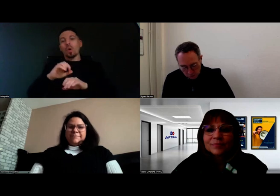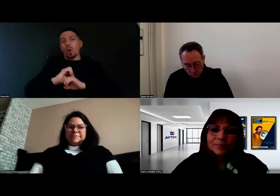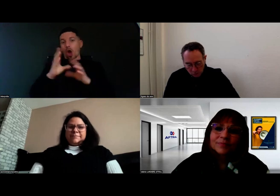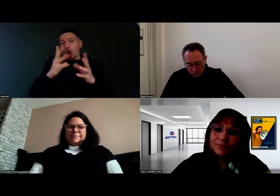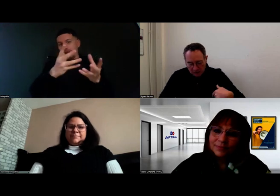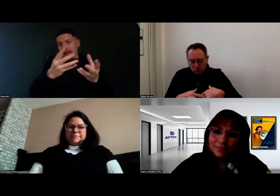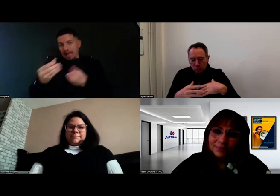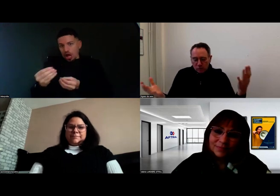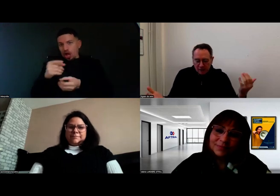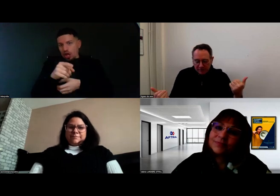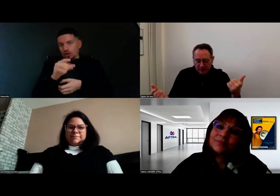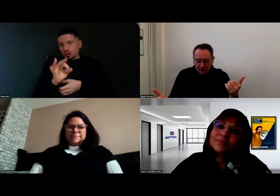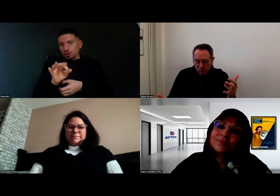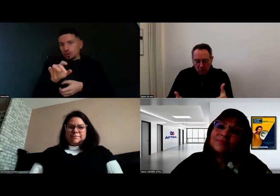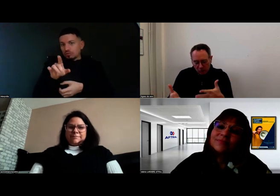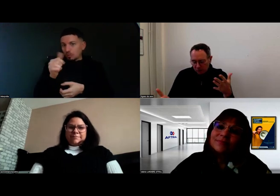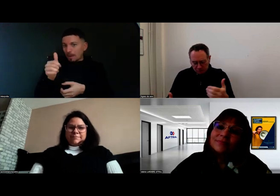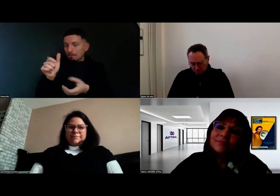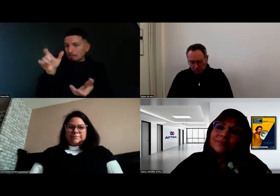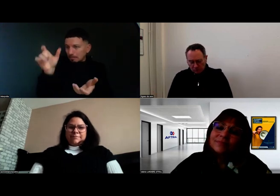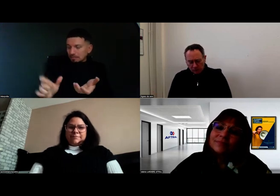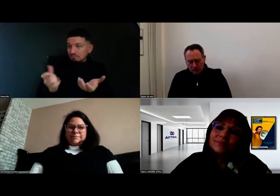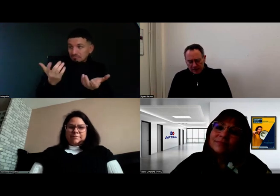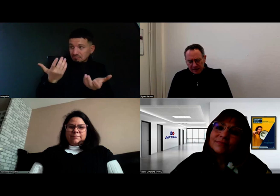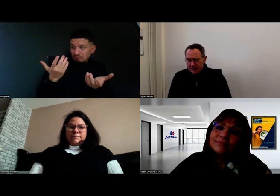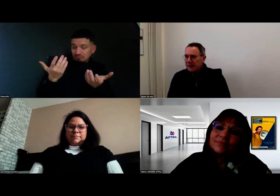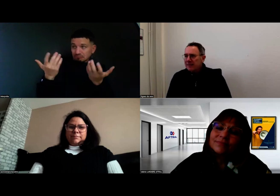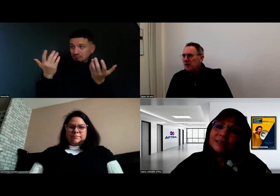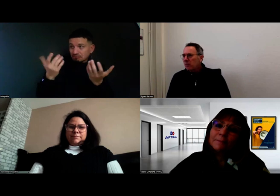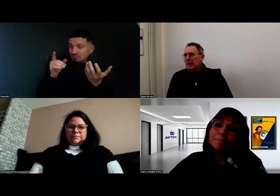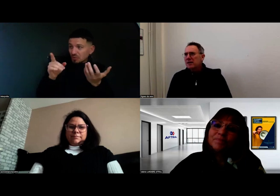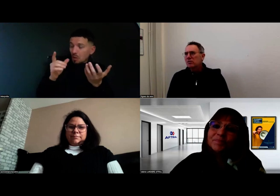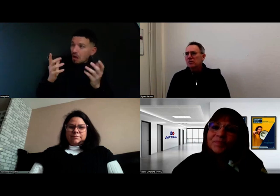Est-ce que tu peux nous dire Valérie ce qui a été mis en place